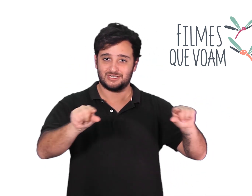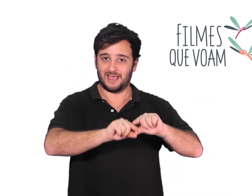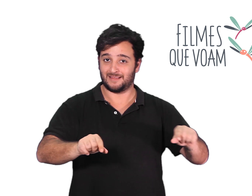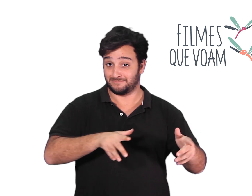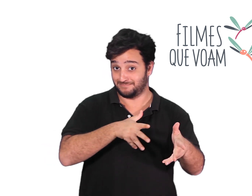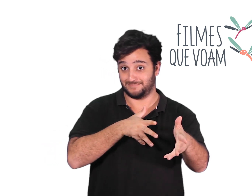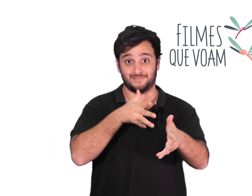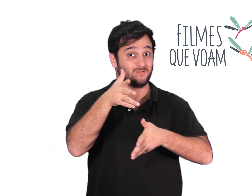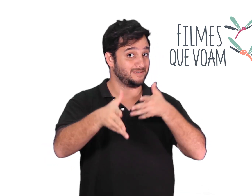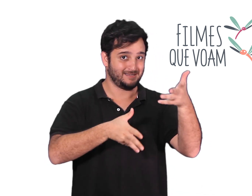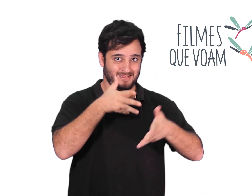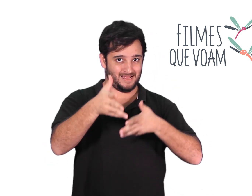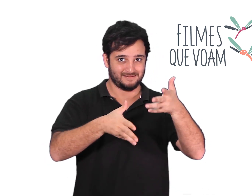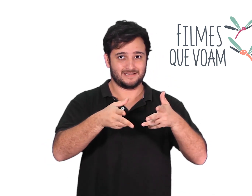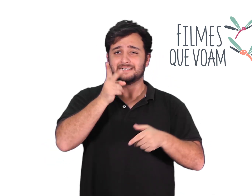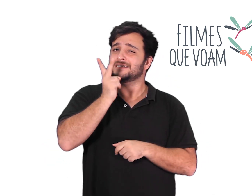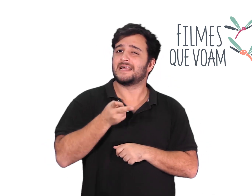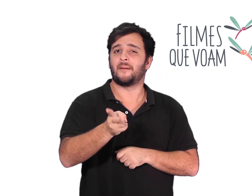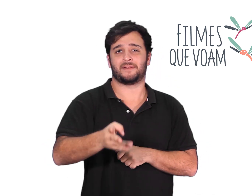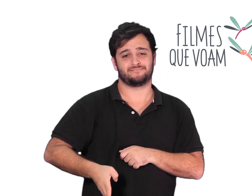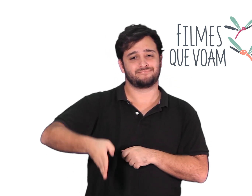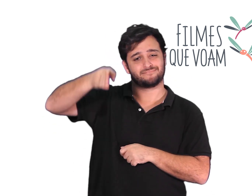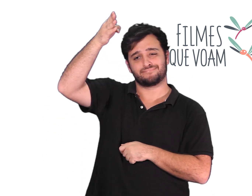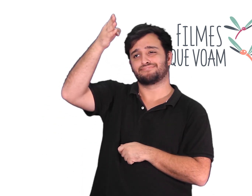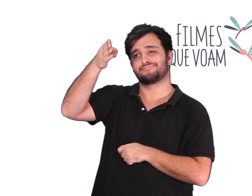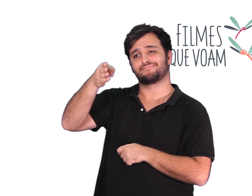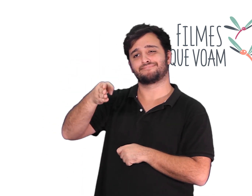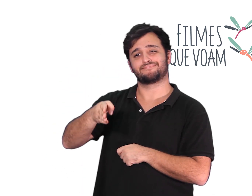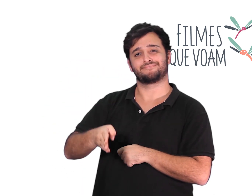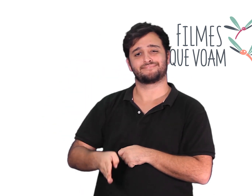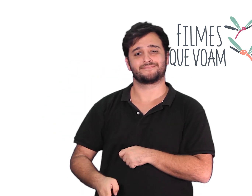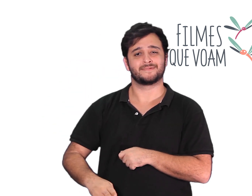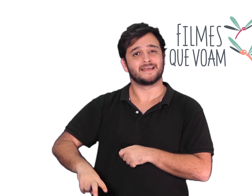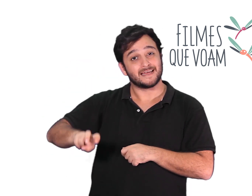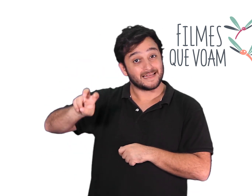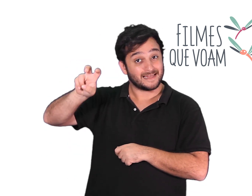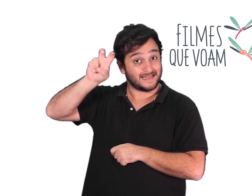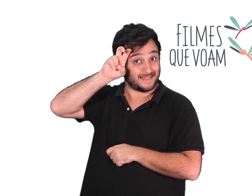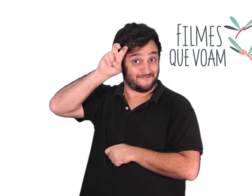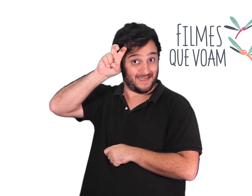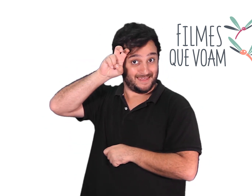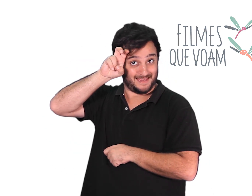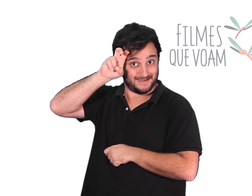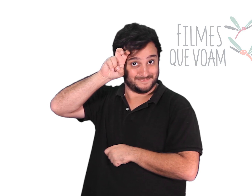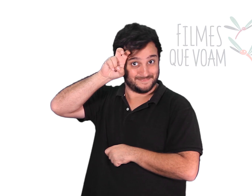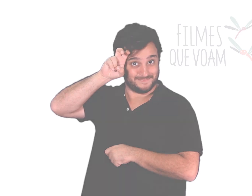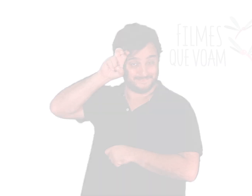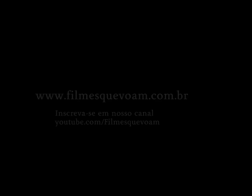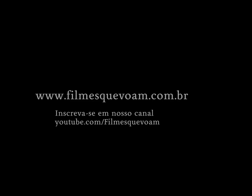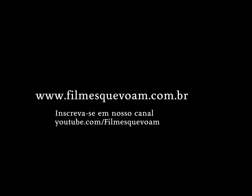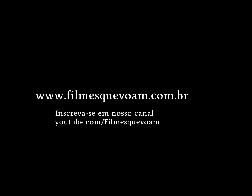E o melhor, nas suas versões acessíveis com Libras, audiodescrição e legendas.